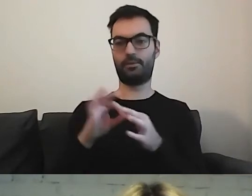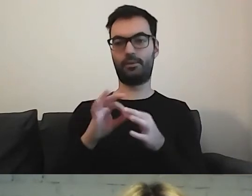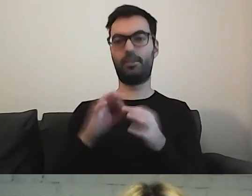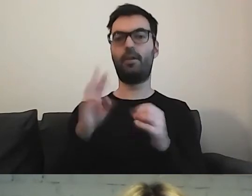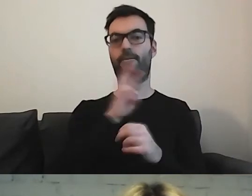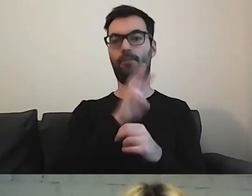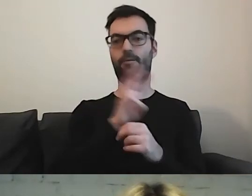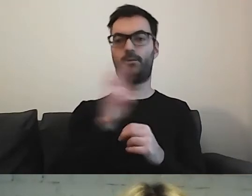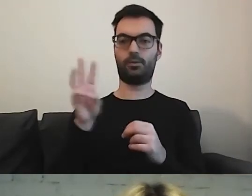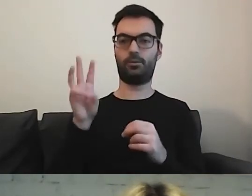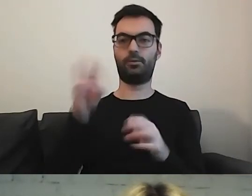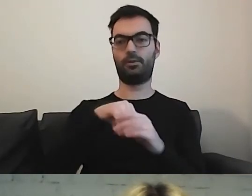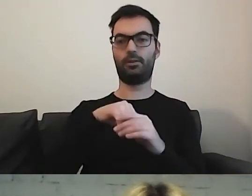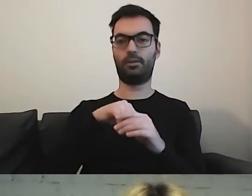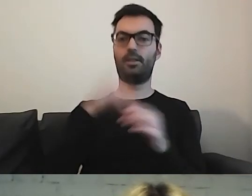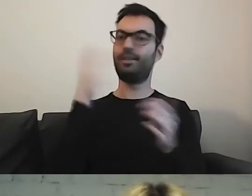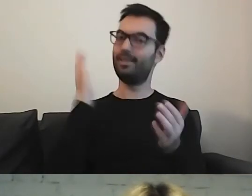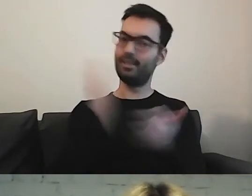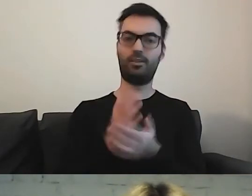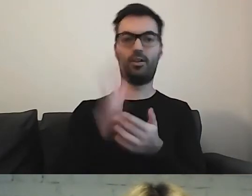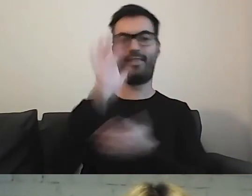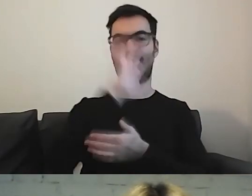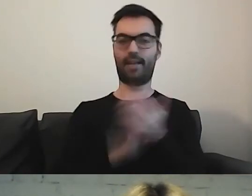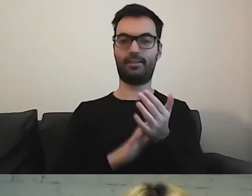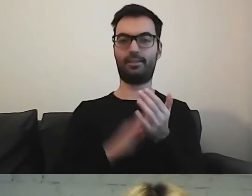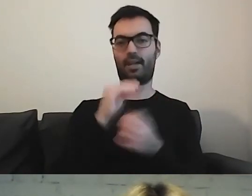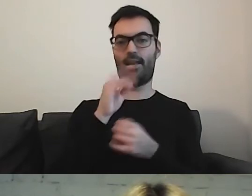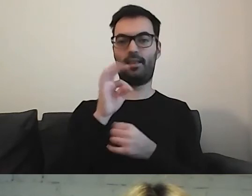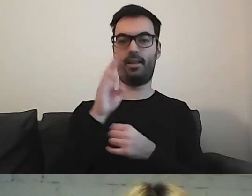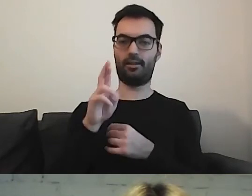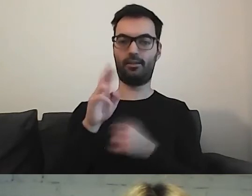gdzie są tylko teksty w ETR.